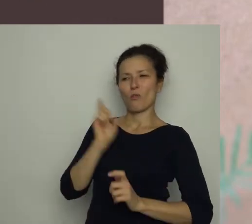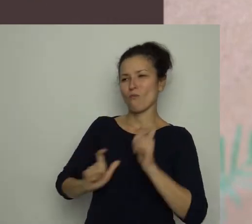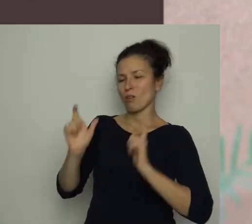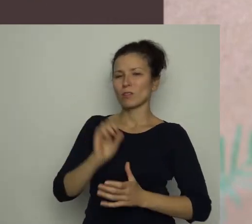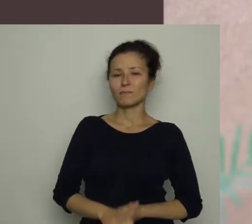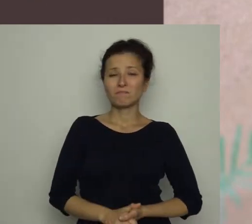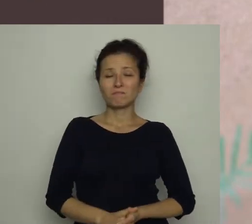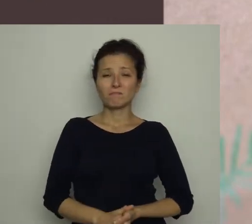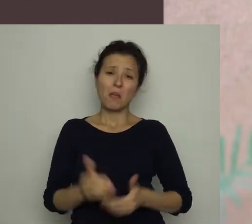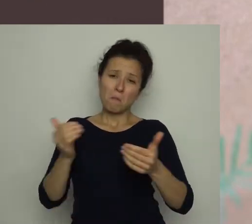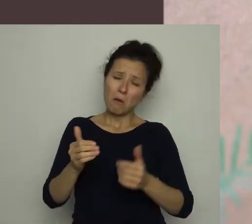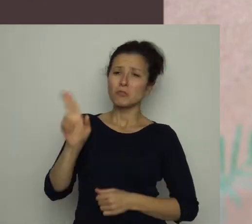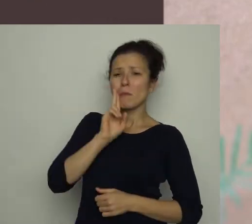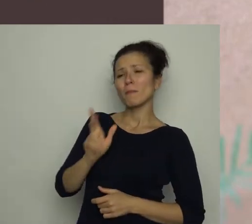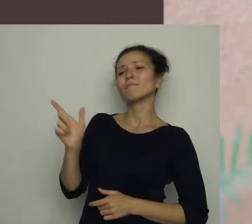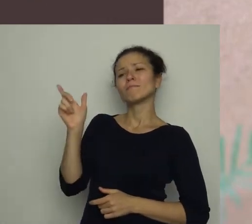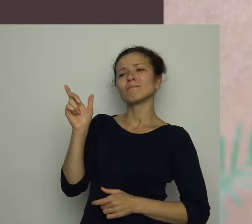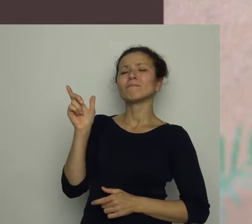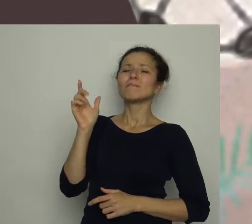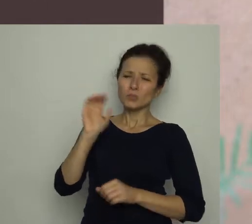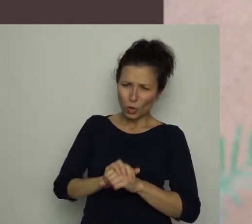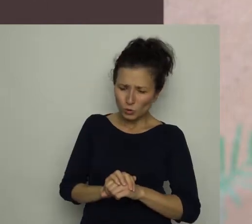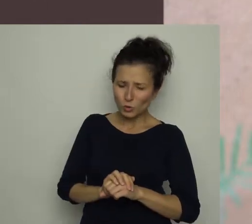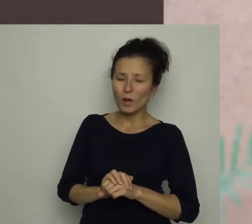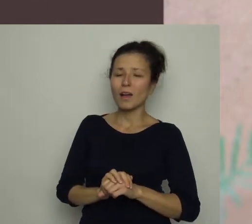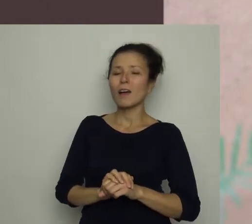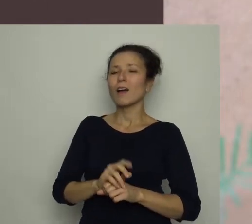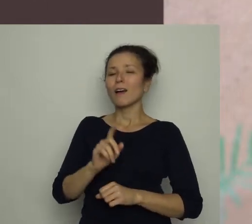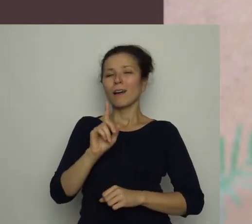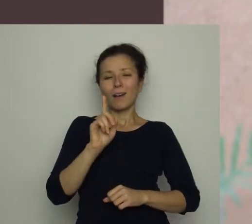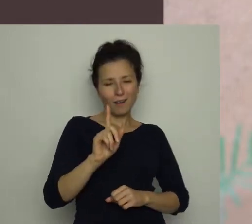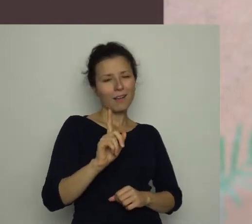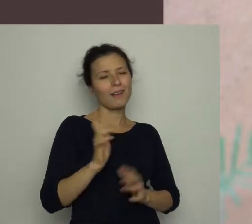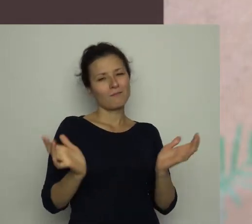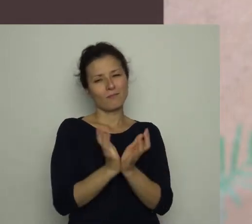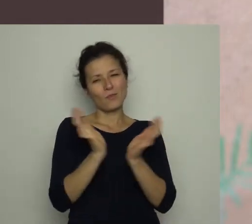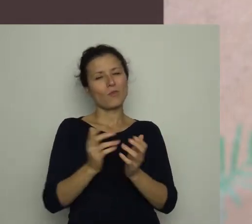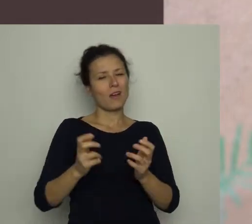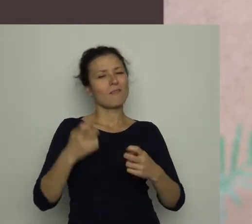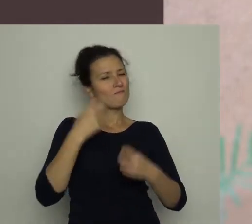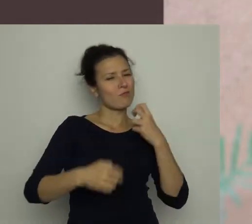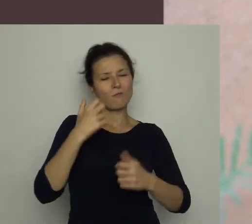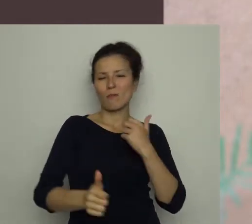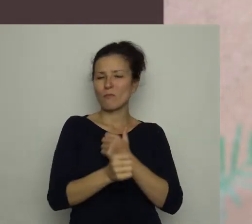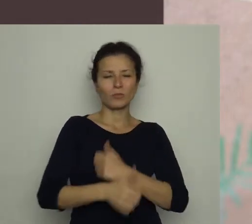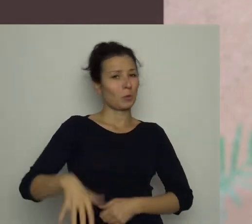Może nawet nie miałaby nic przeciwko temu, gdyby nie to, że piłka czasem powoduje w domu niezłe zamieszanie.